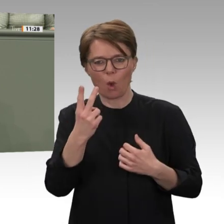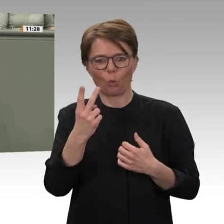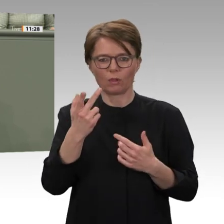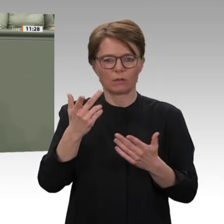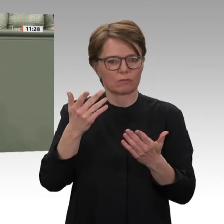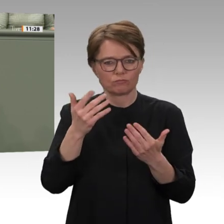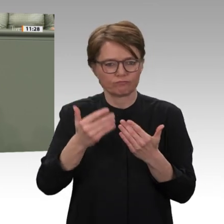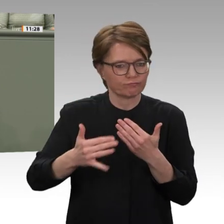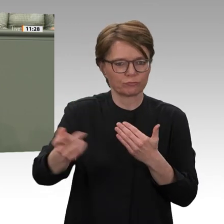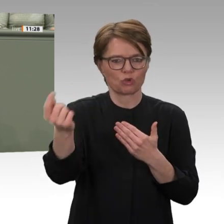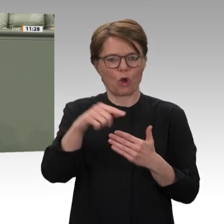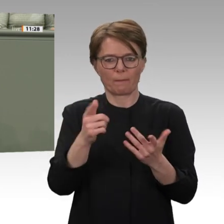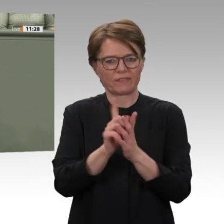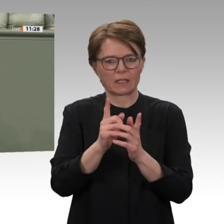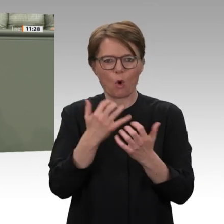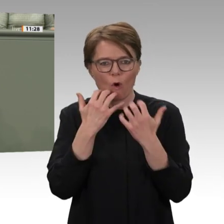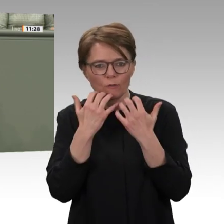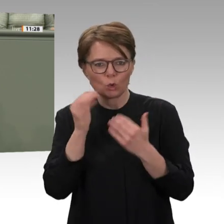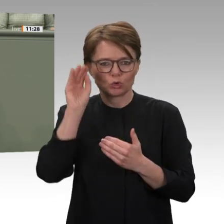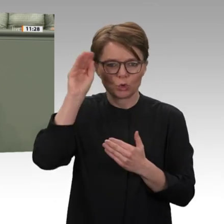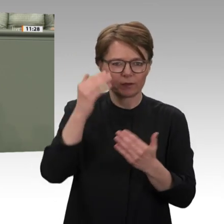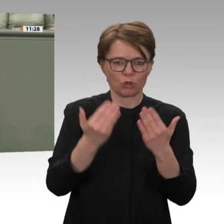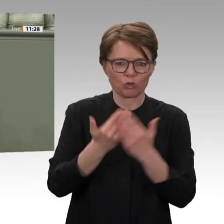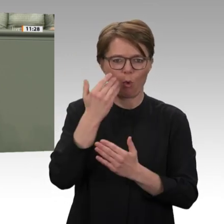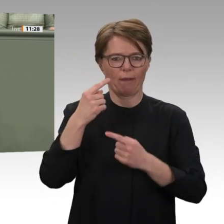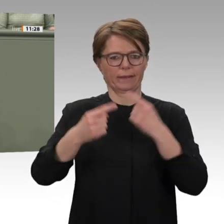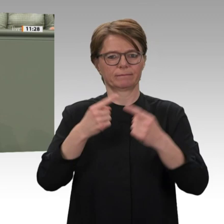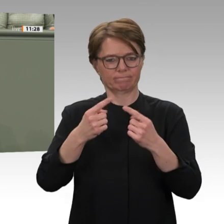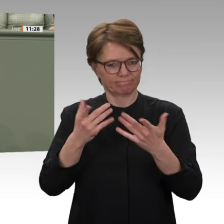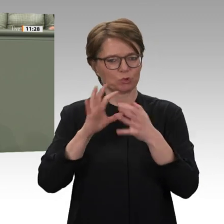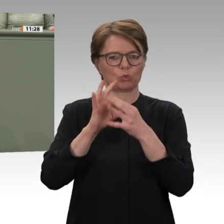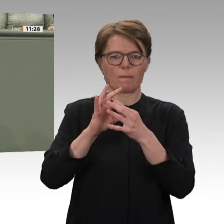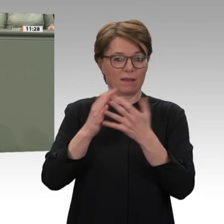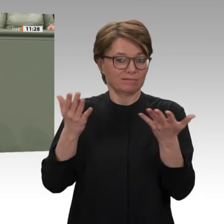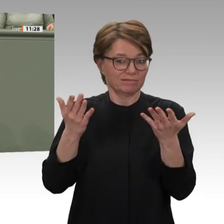dass nach jahrzehntelanger Diktatur die politische Transition immer noch auf tönernen